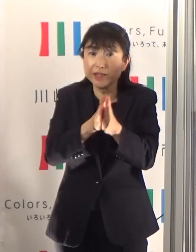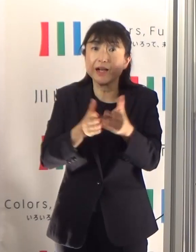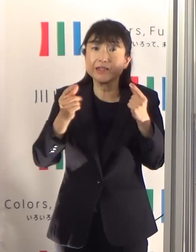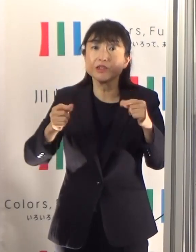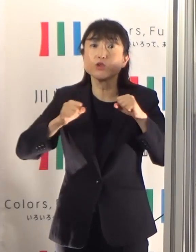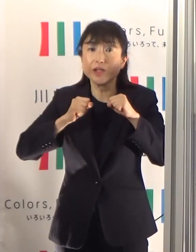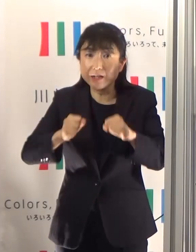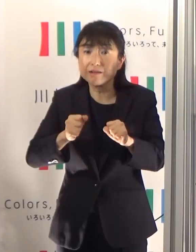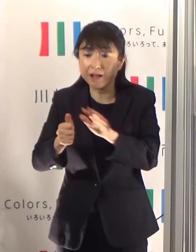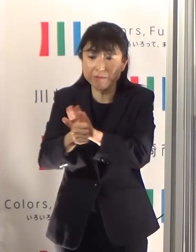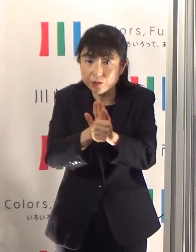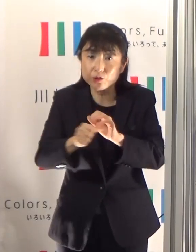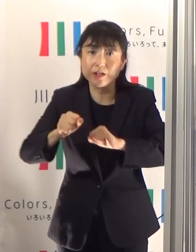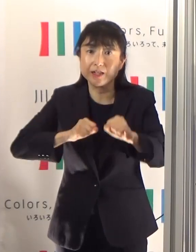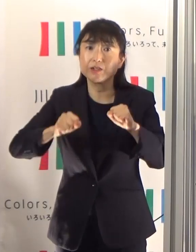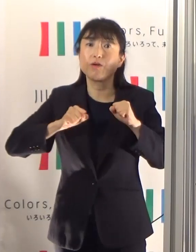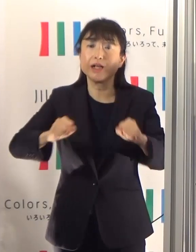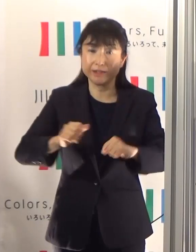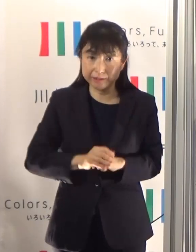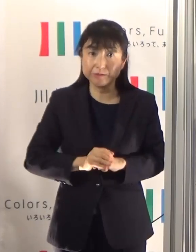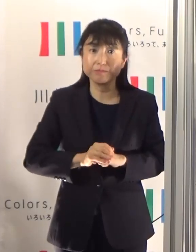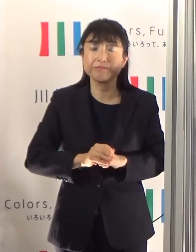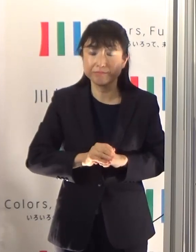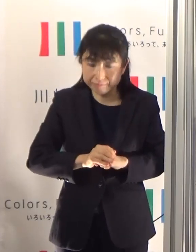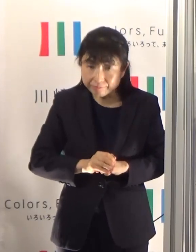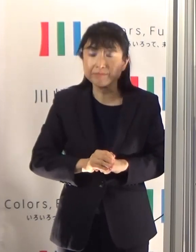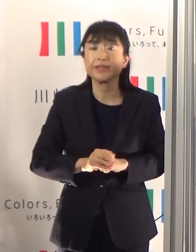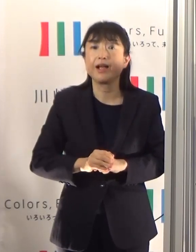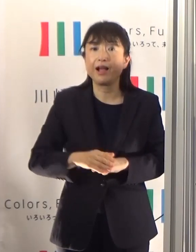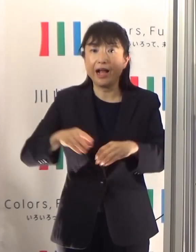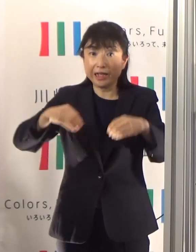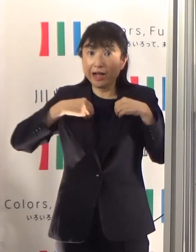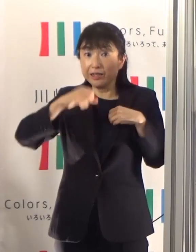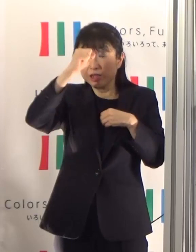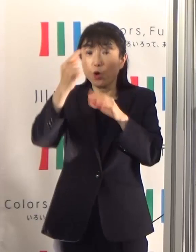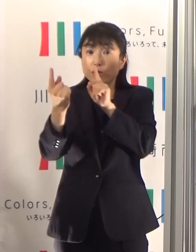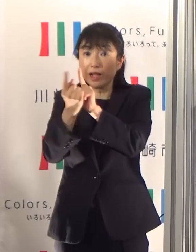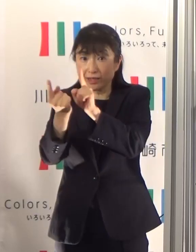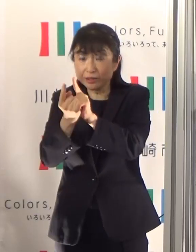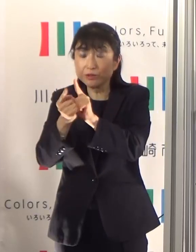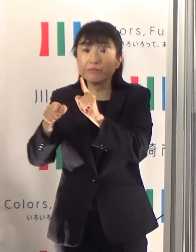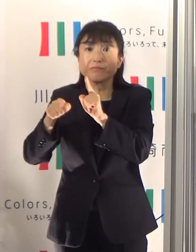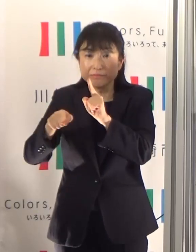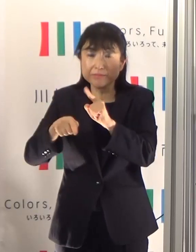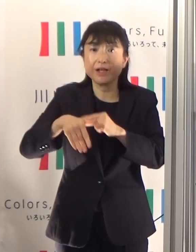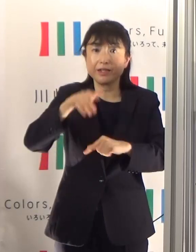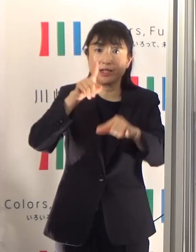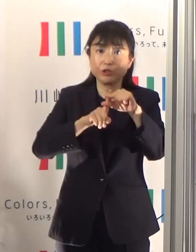救急隊の感染症対策とともに熱中症の注意等を是非動画で御覧いただきたいと思います